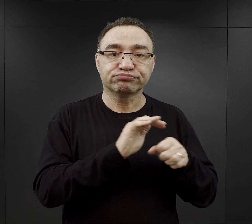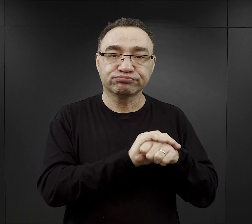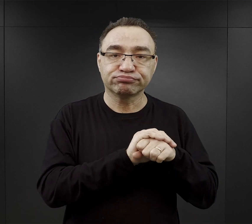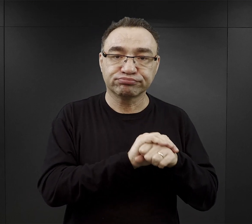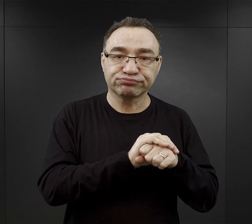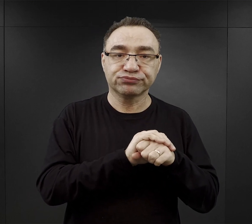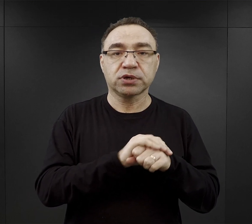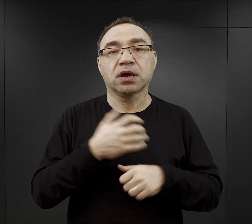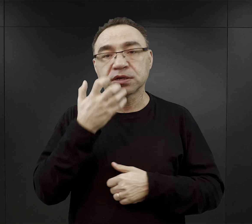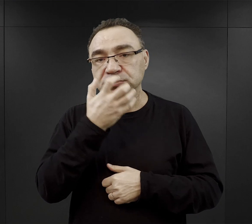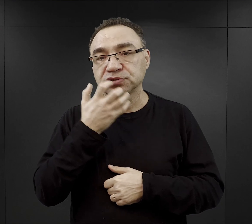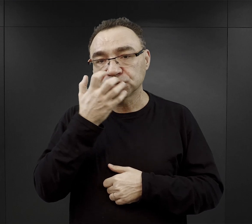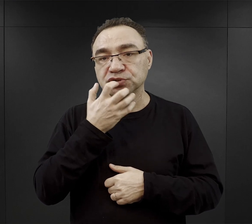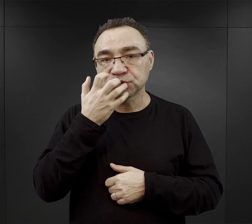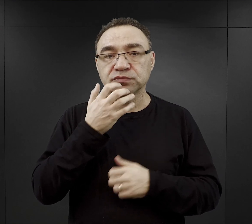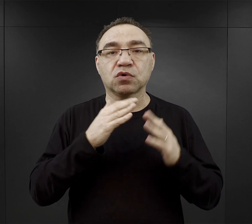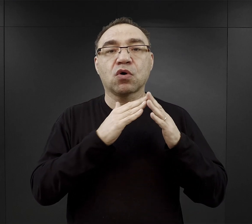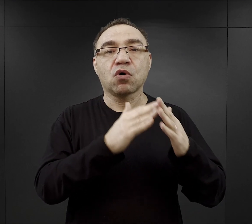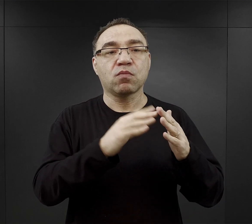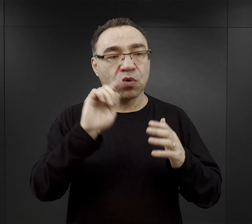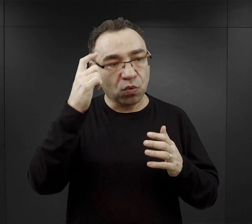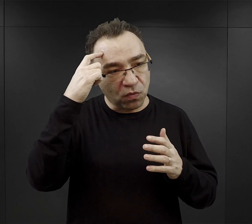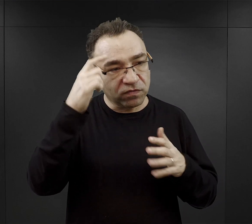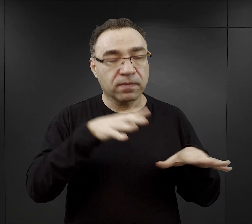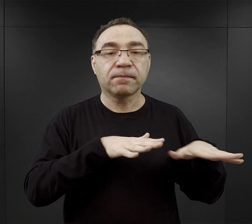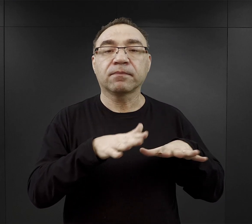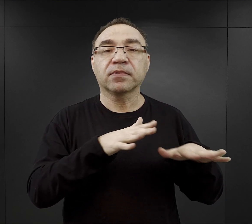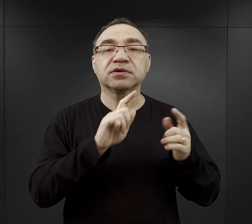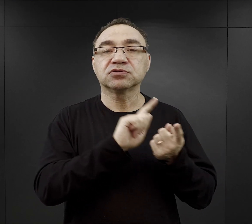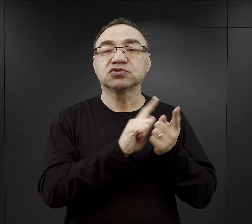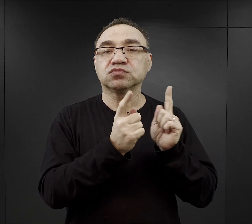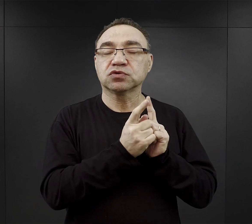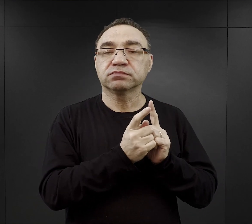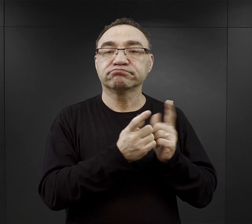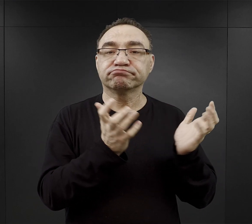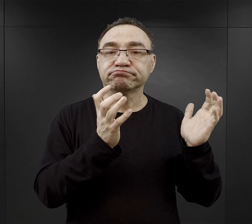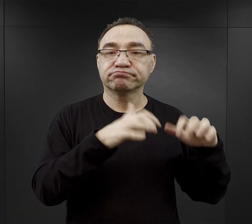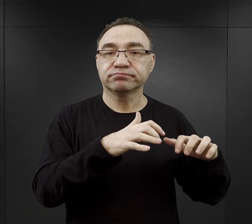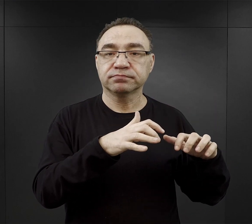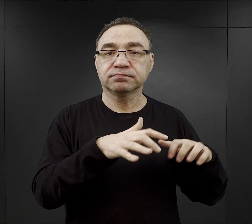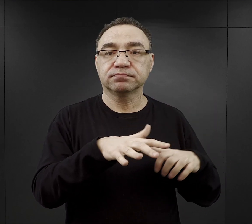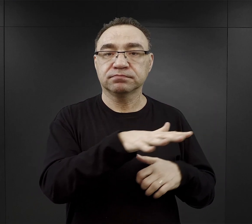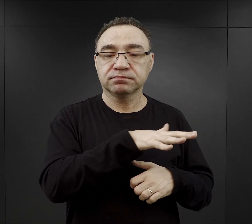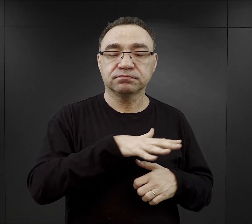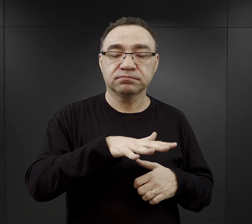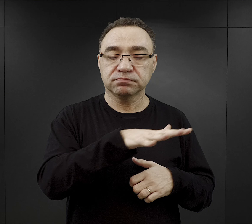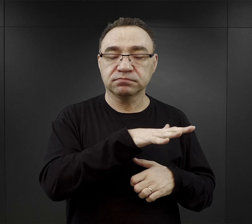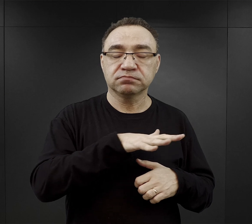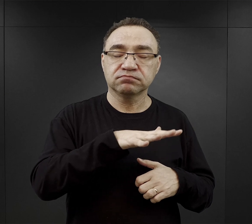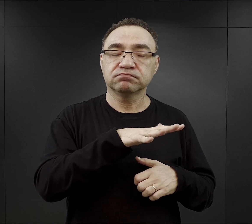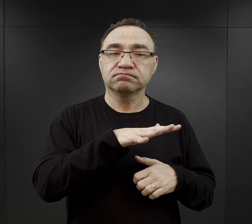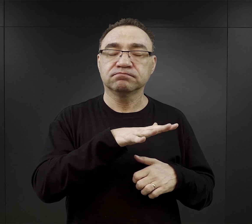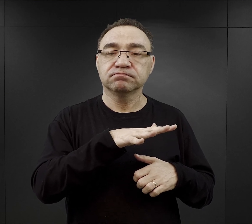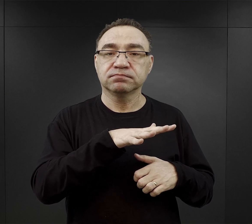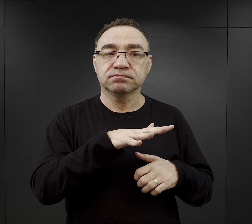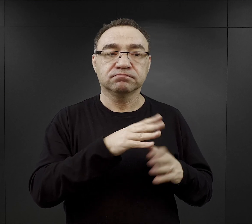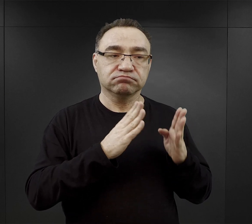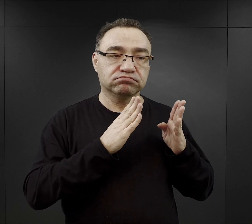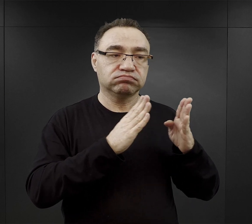jeśli było ciepło to w obozie macierzystym takim miejscem spotkań była tak zwana Birkenallee, czyli aleja brzóz.